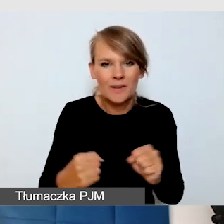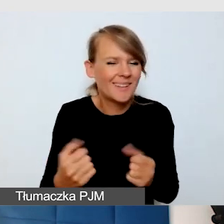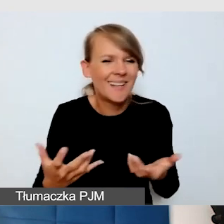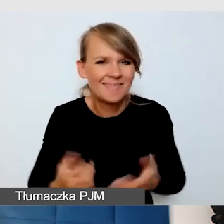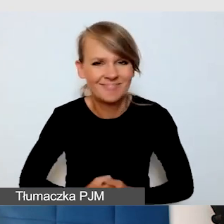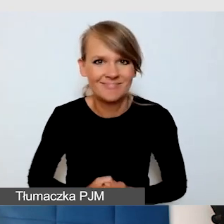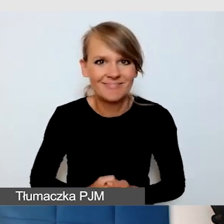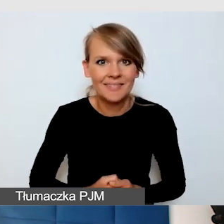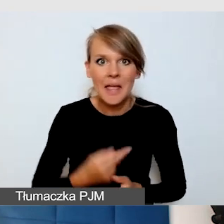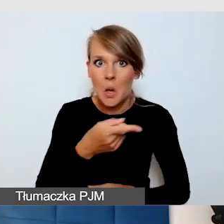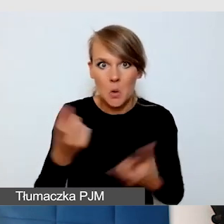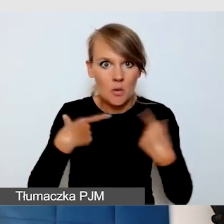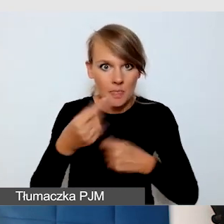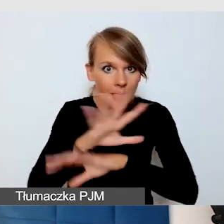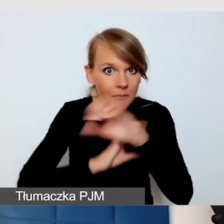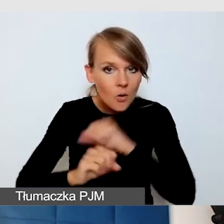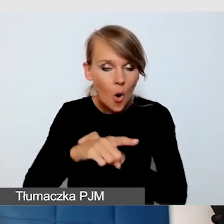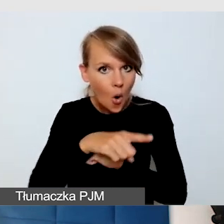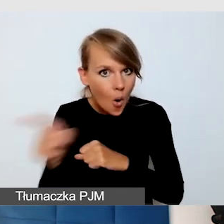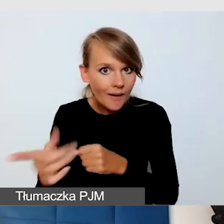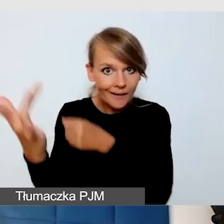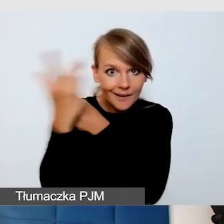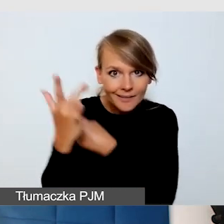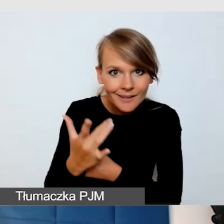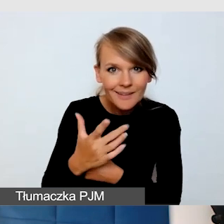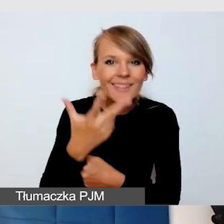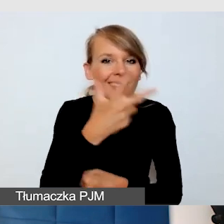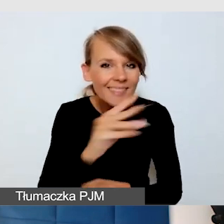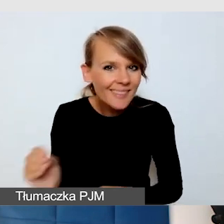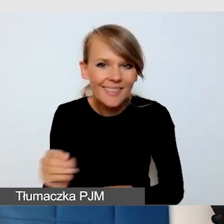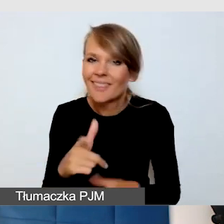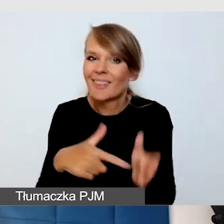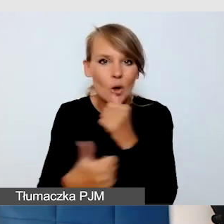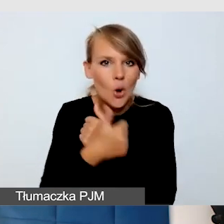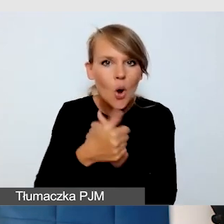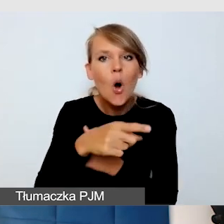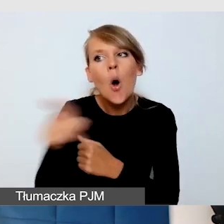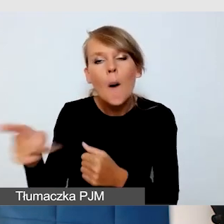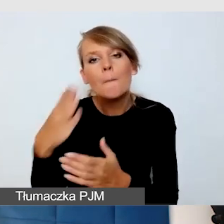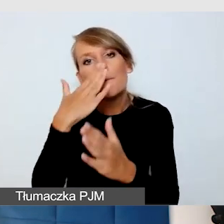że osoby z niepełnosprawnością nas krytykują, one nam pokazują, jak możemy coś robić dobrze.